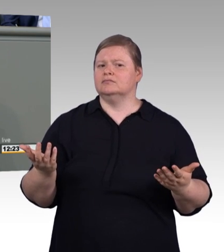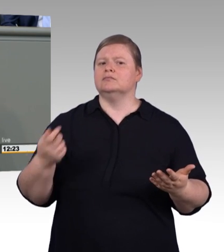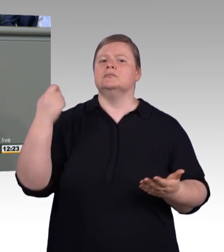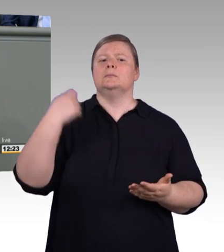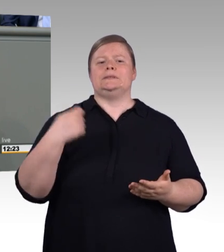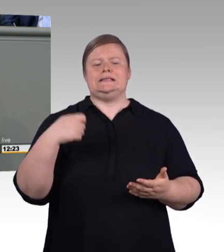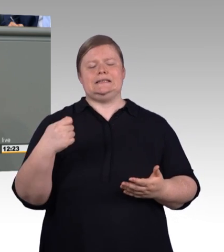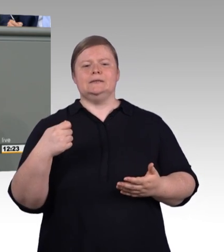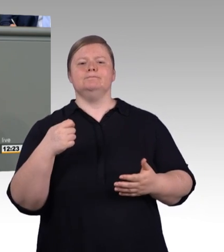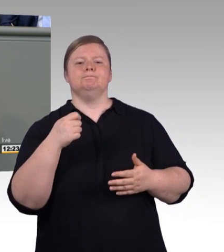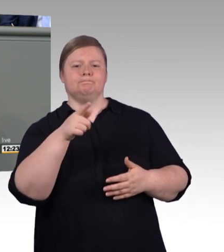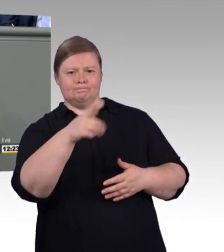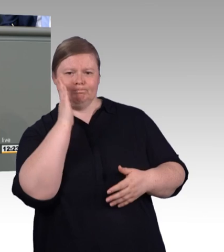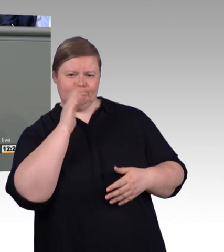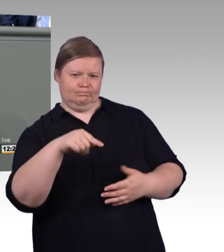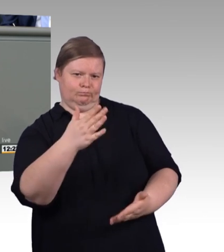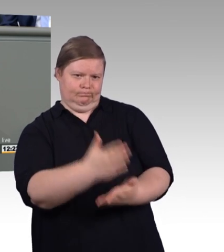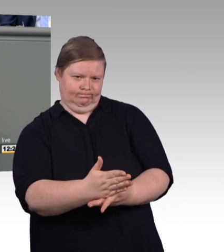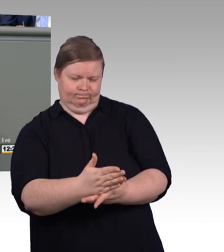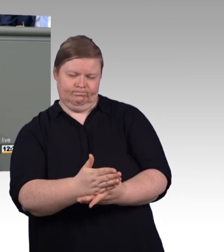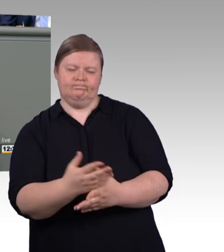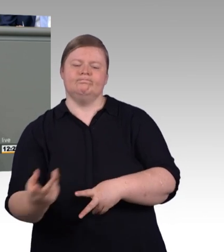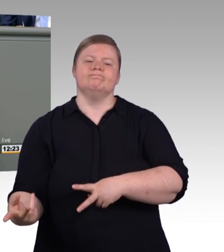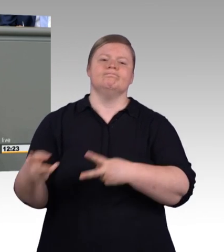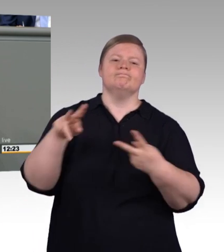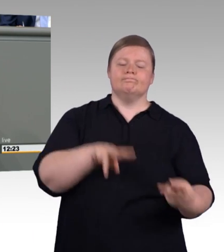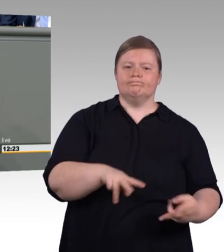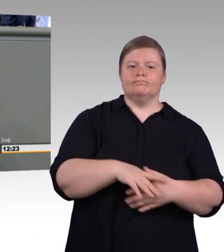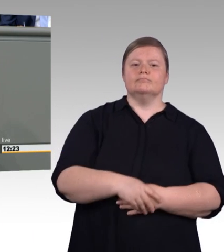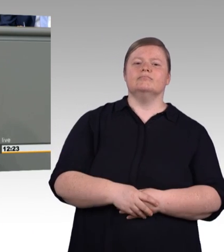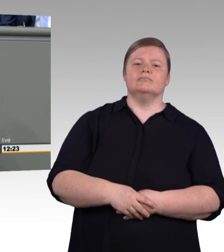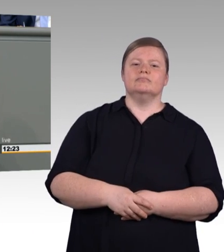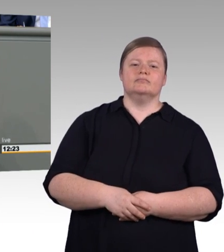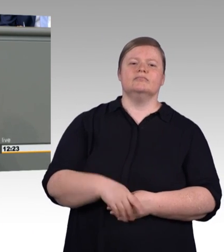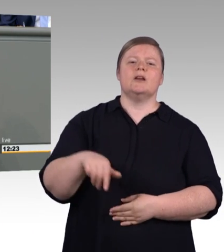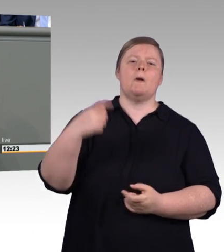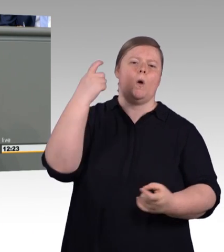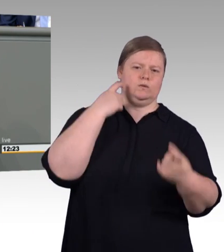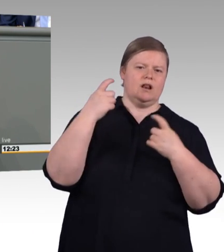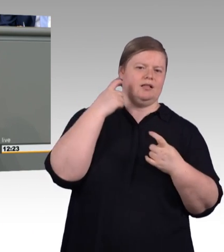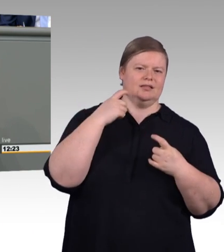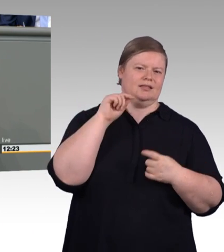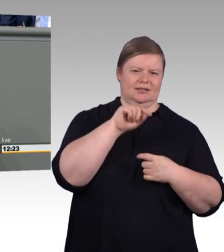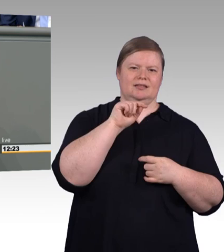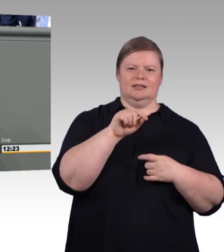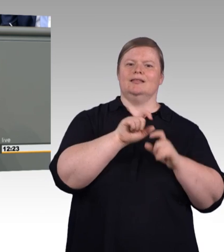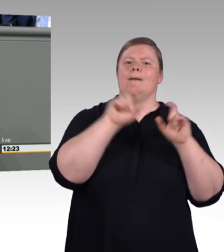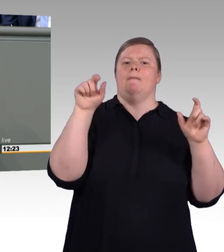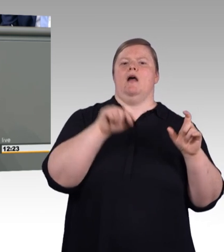Meine Damen und Herren, das Thema ist nicht trivial. (Präsidium) Herr Kollege, kommen Sie bitte zum Schluss. (Rednerwechsel) Es ist entscheidend für die Wertschöpfung